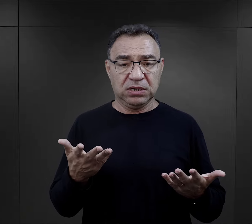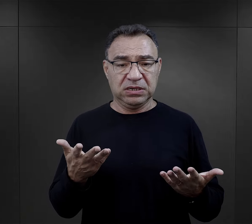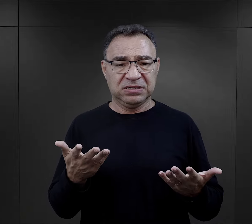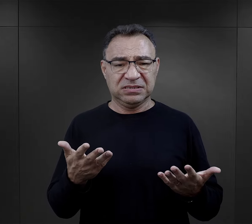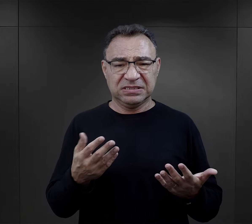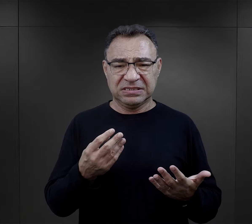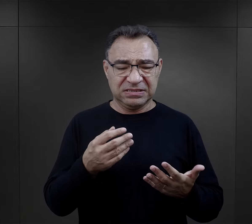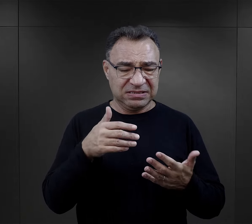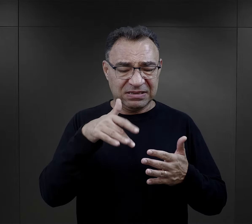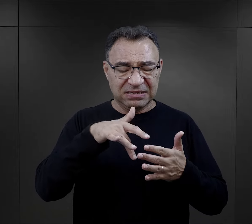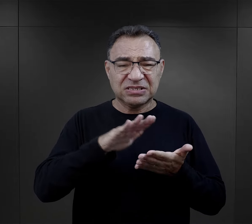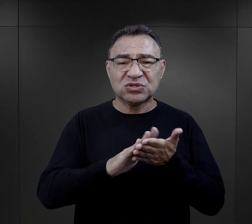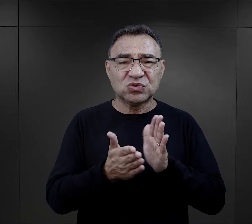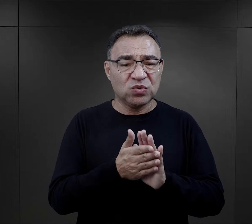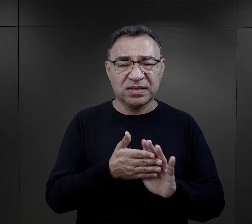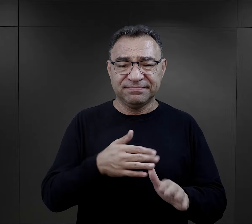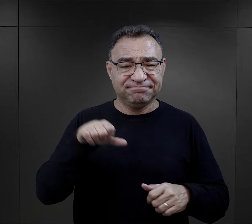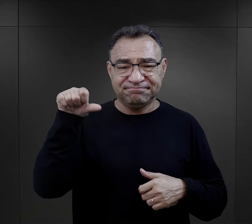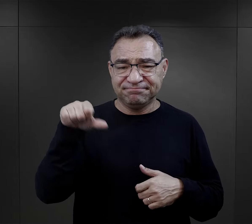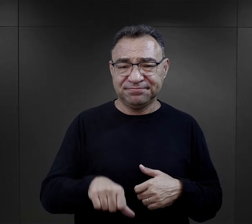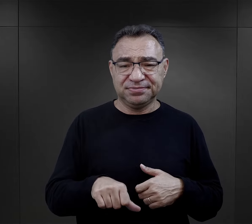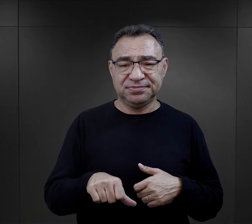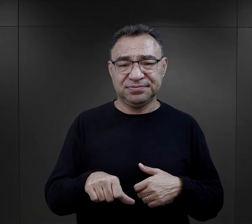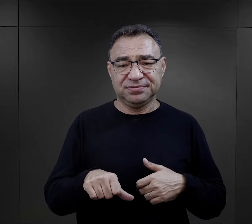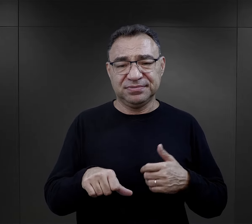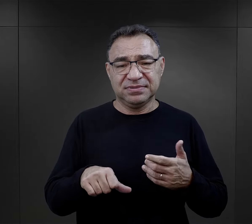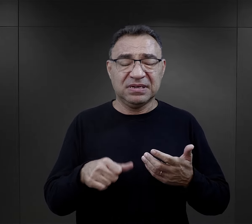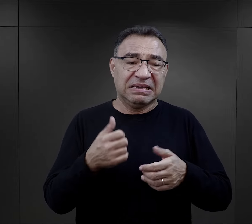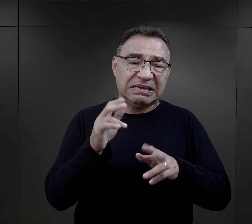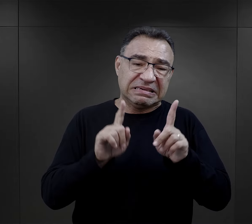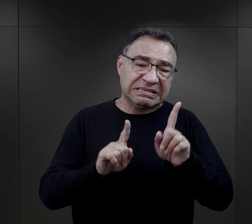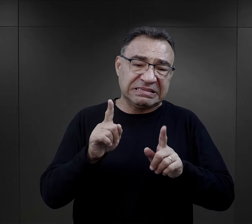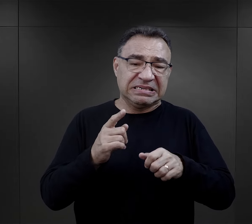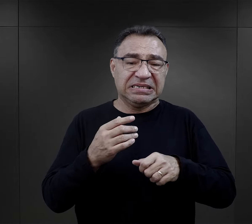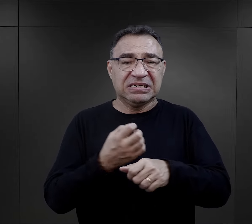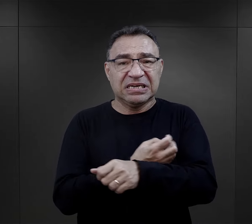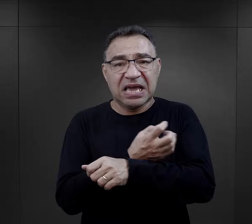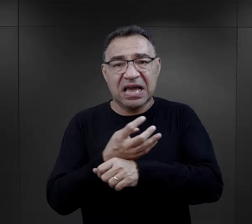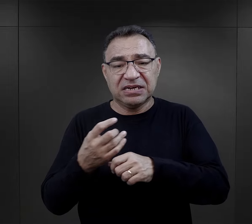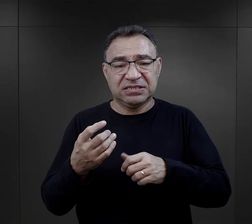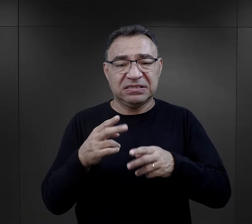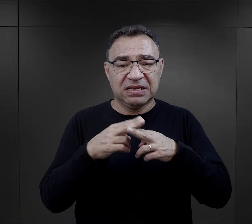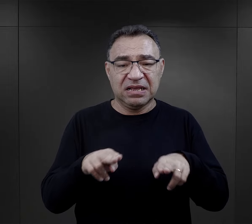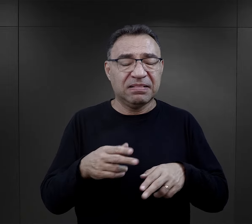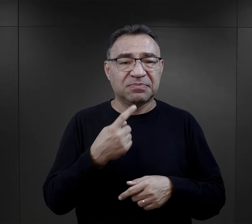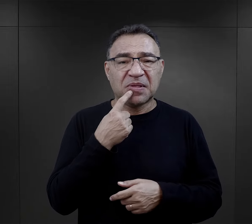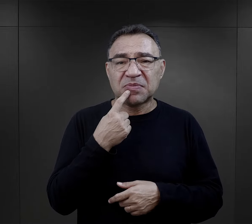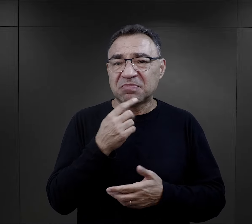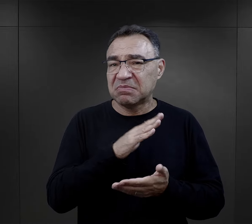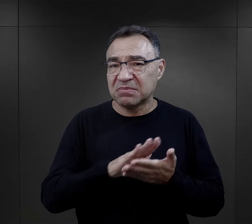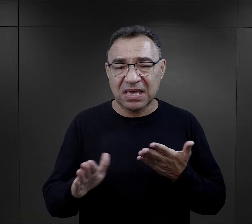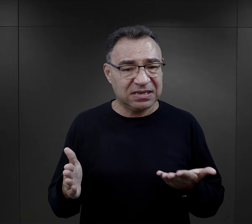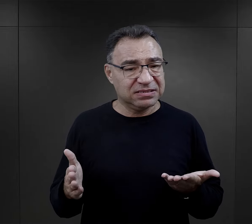o fatalnej zawartości, z jakimiś tam pływającymi kawałkami jarzyn, bez smaku,